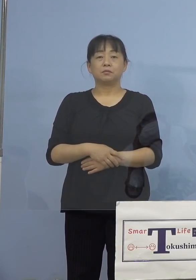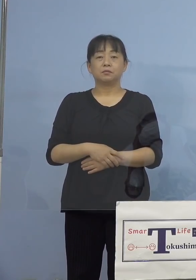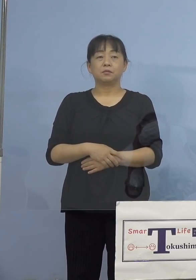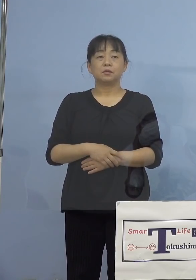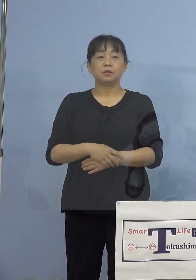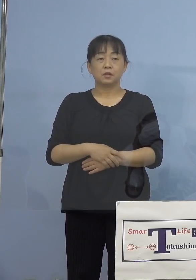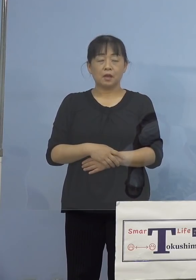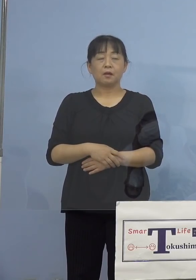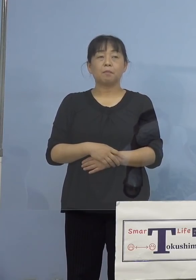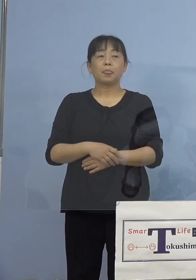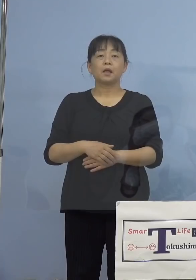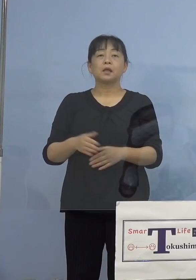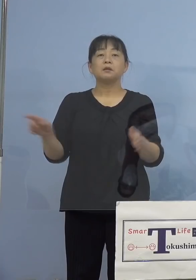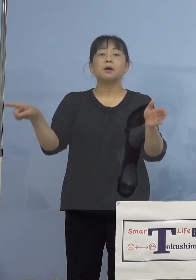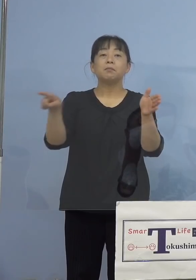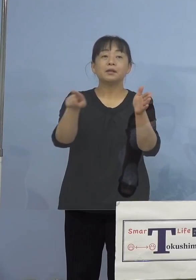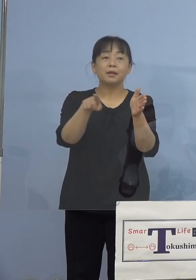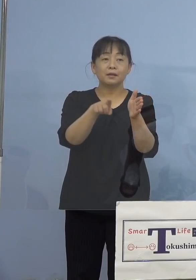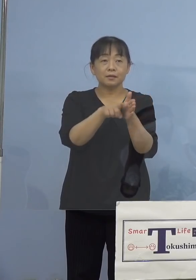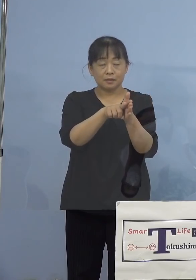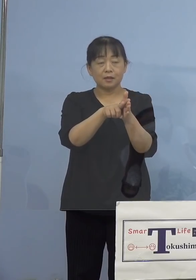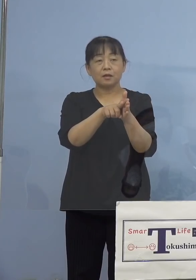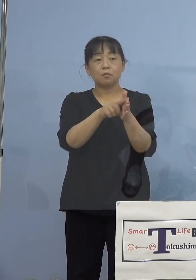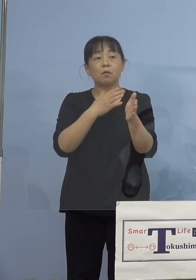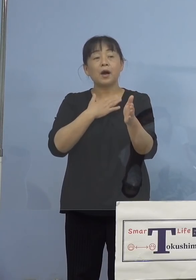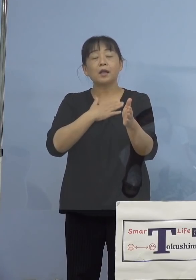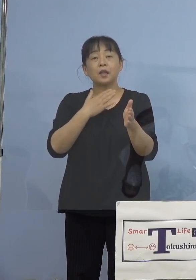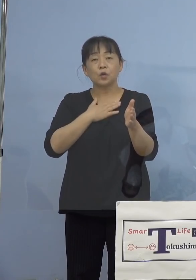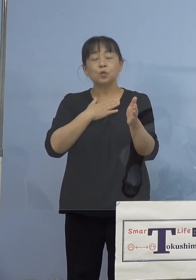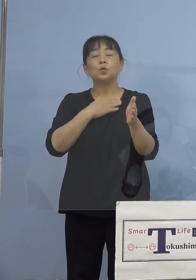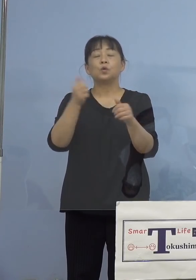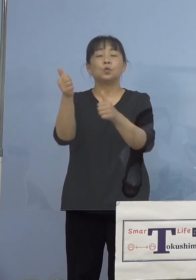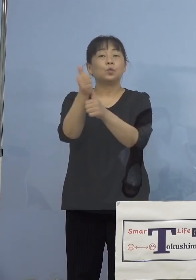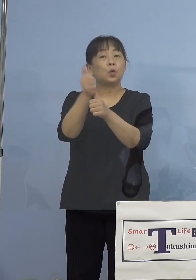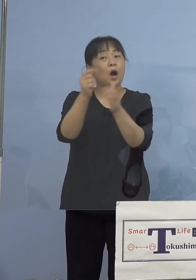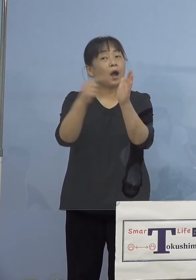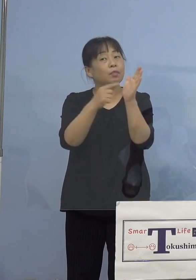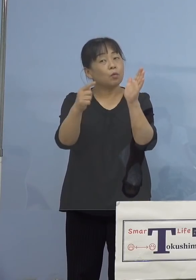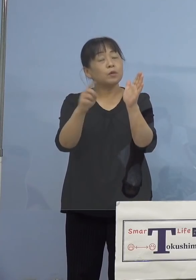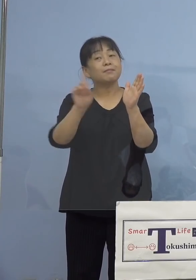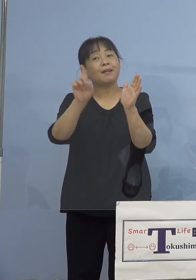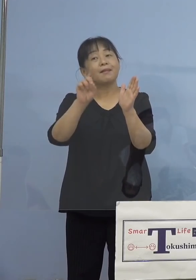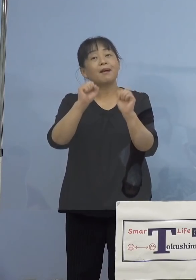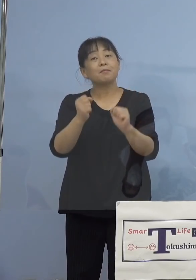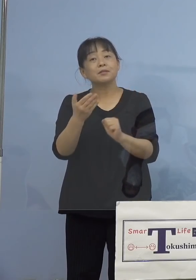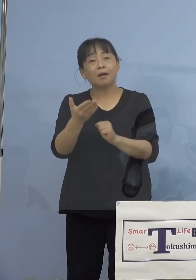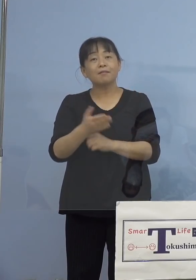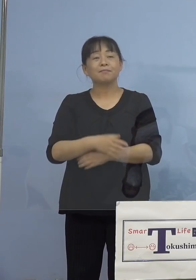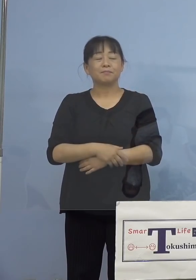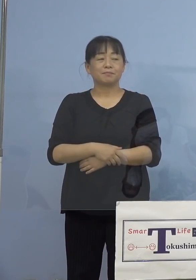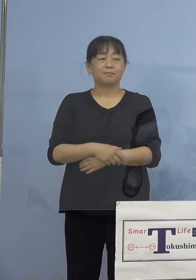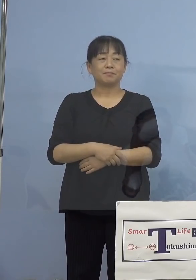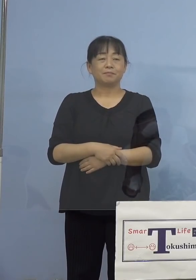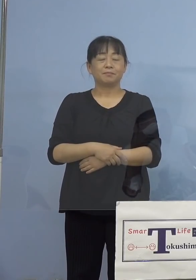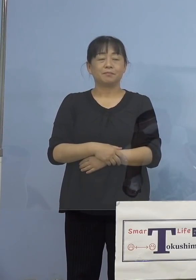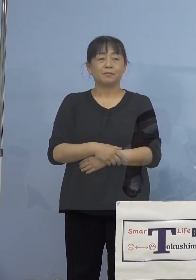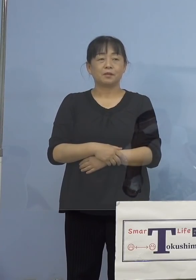副反応にはどんなものがあるのかな 副反応とはどんなもの、筋肉注射を